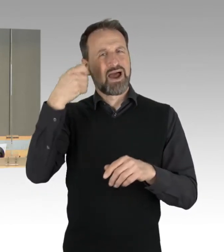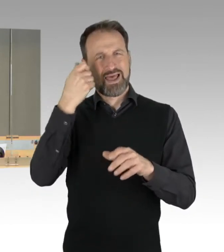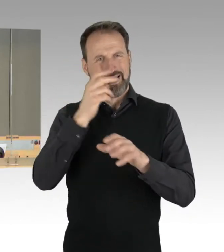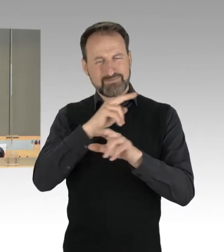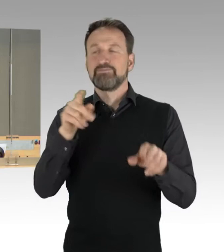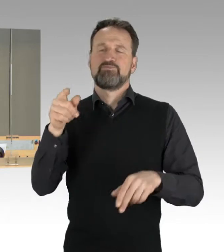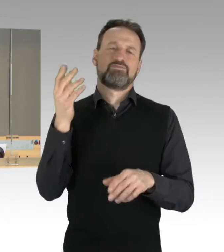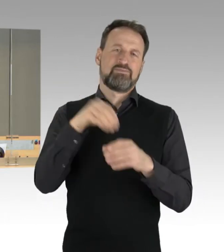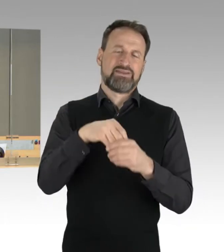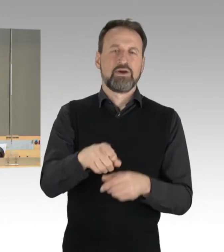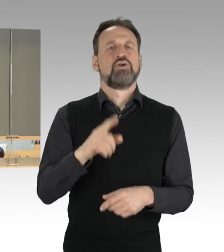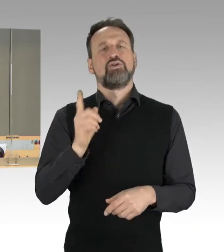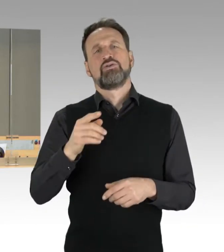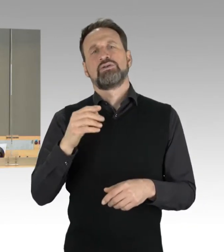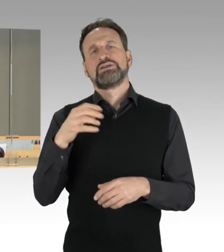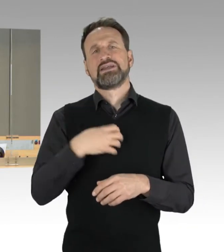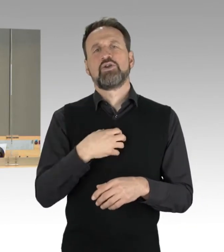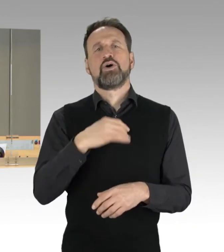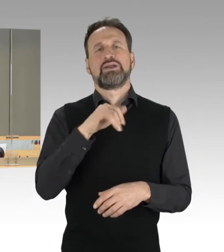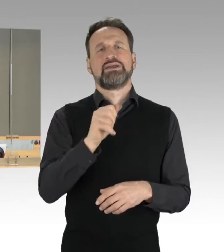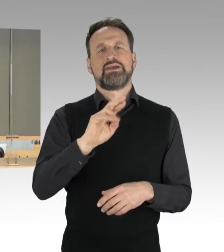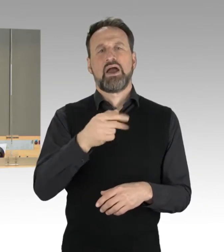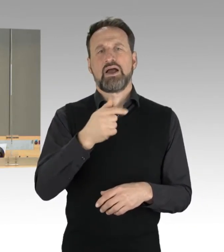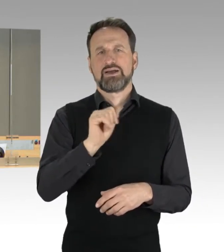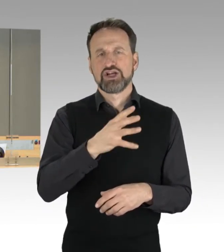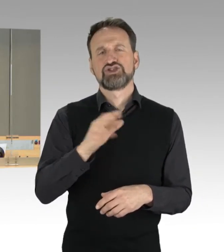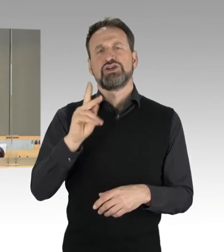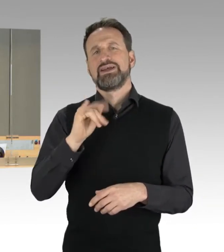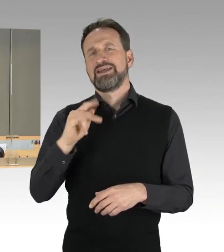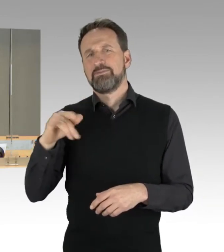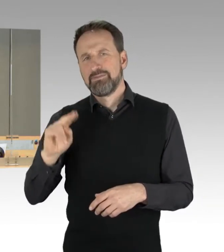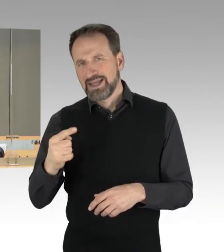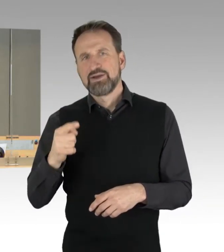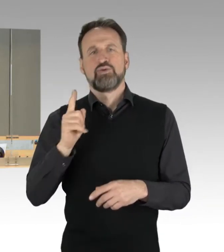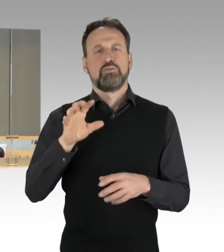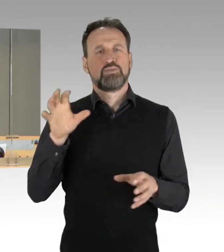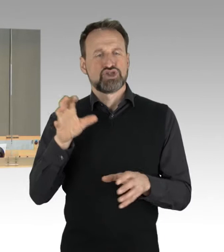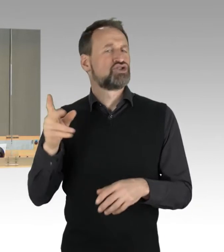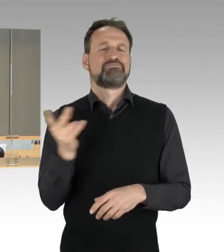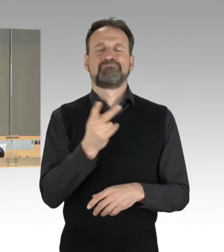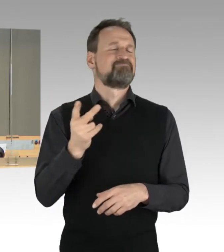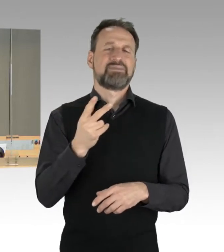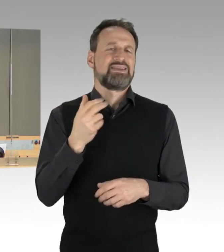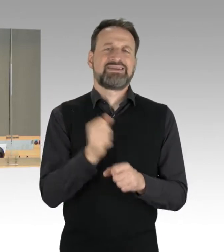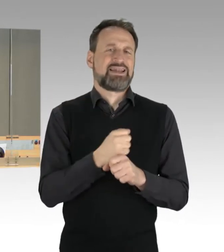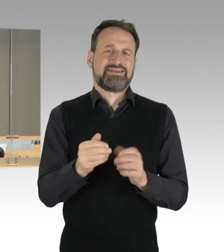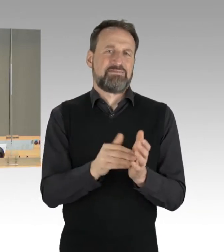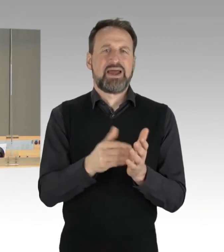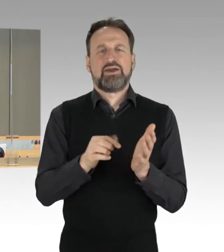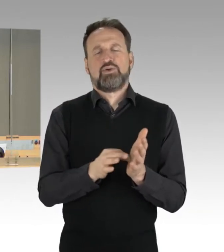und Frau Senatorin Kipping können aus gesundheitlichen Gründen nicht an der heutigen Sitzung teilnehmen.